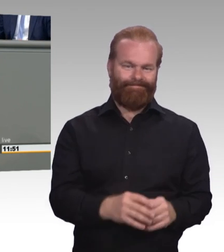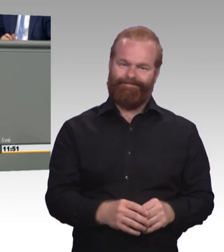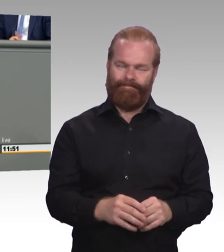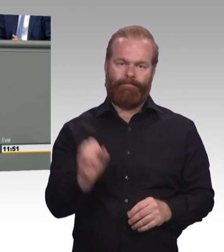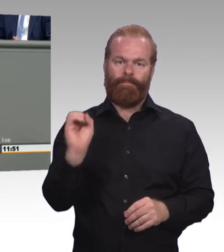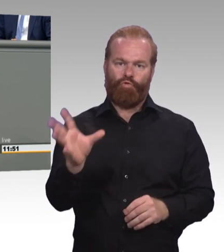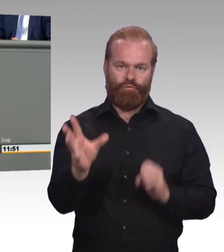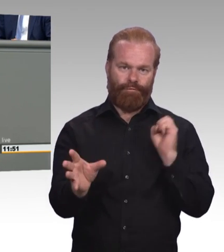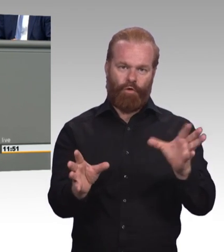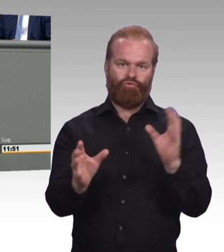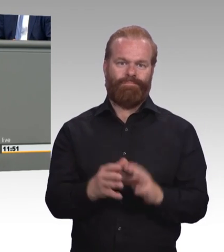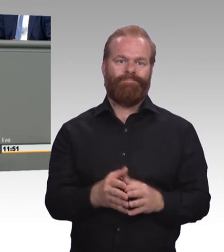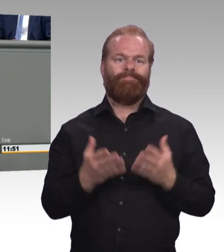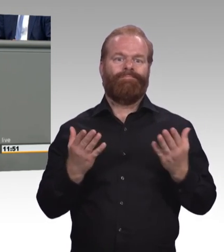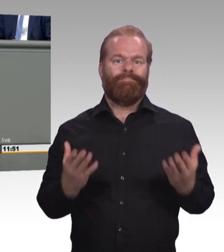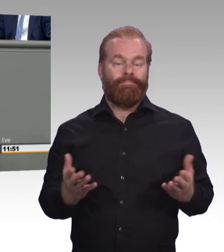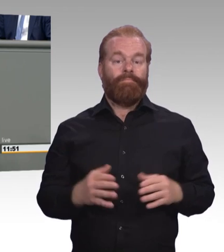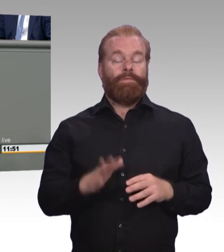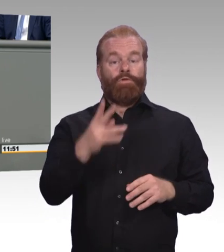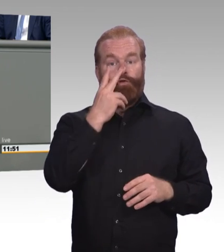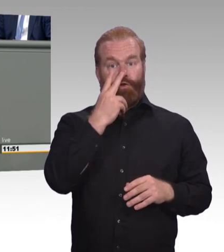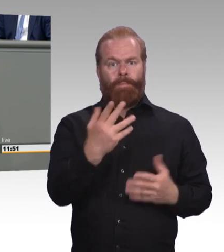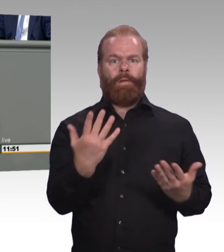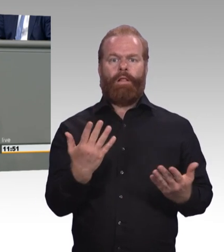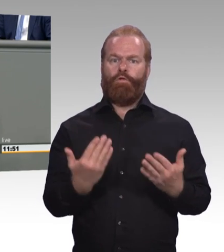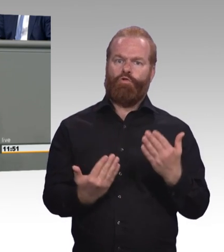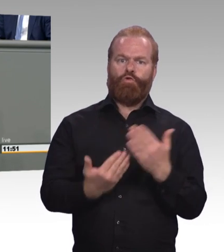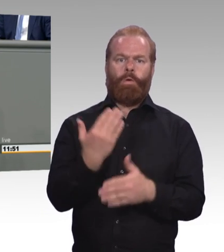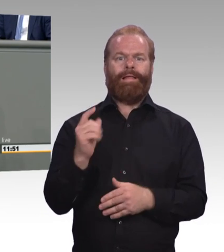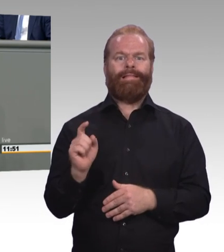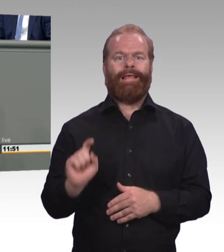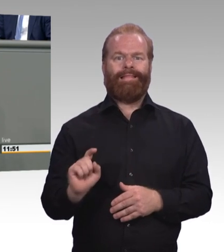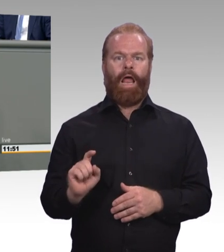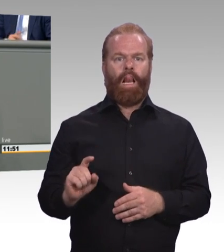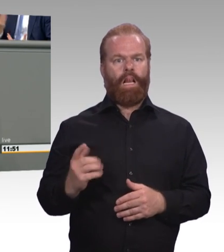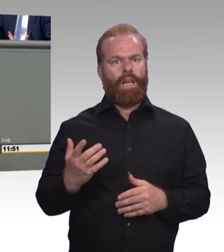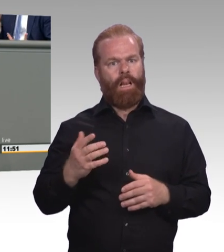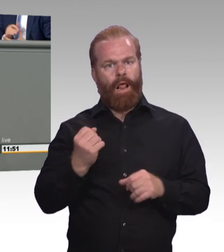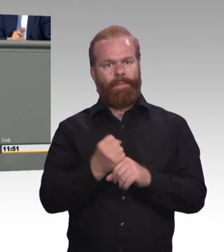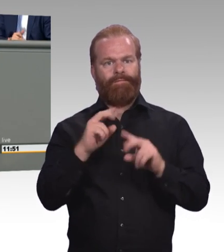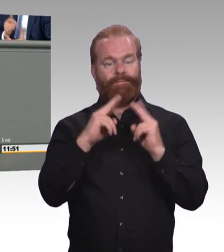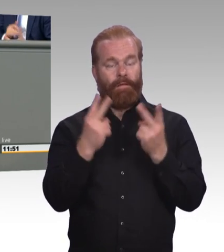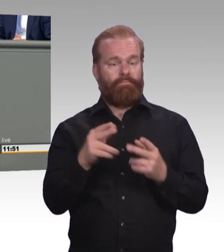um ein Update der beruflichen Bildung in Deutschland durchzusetzen. (Beifall)